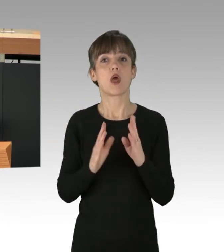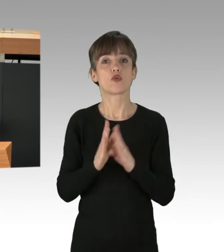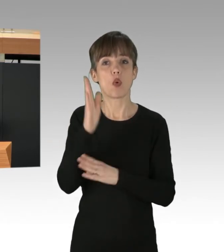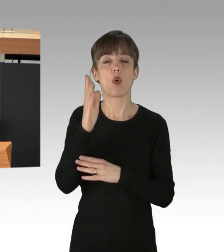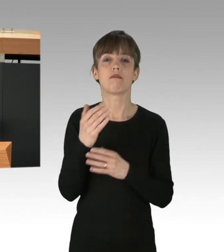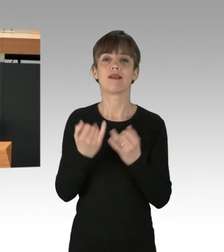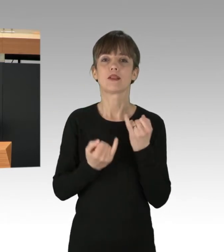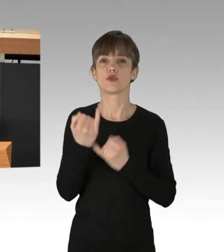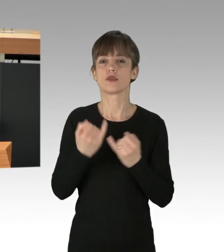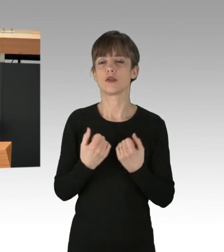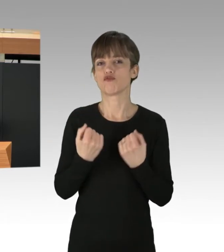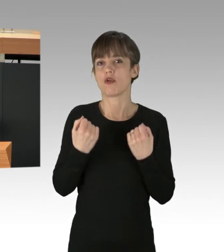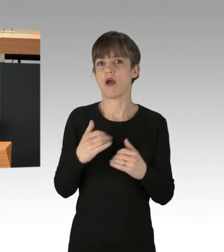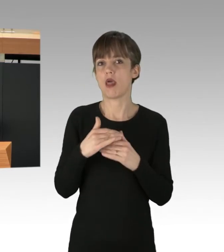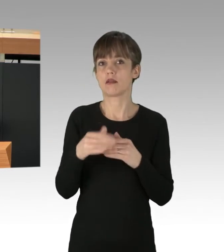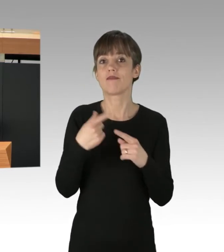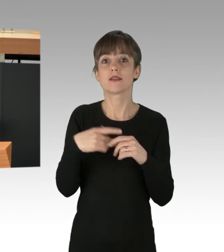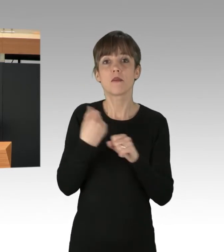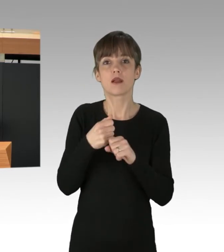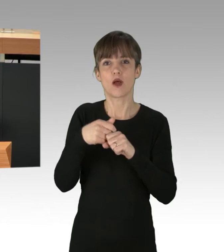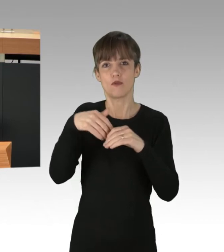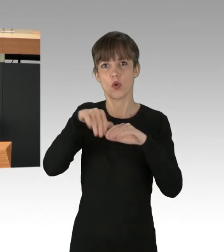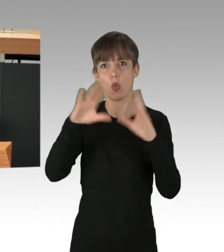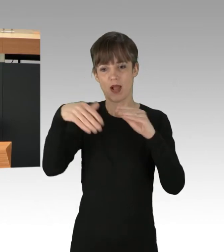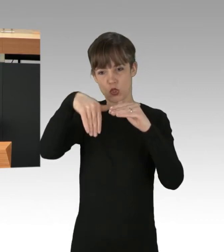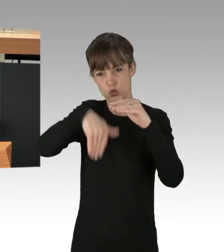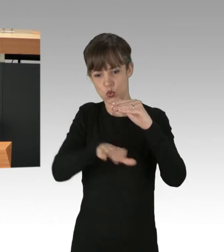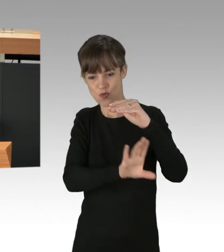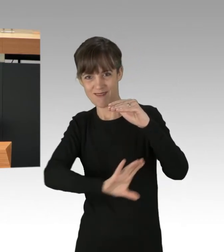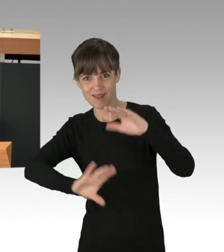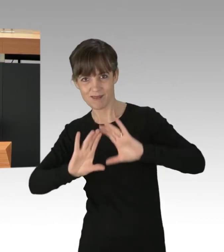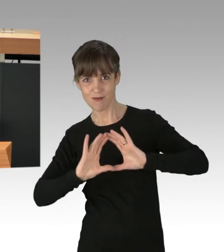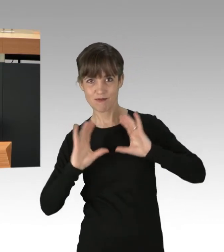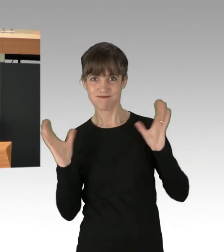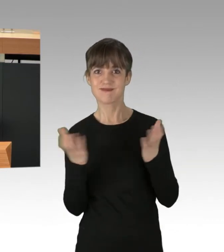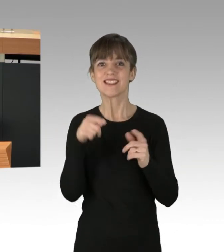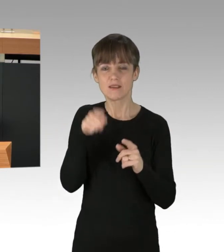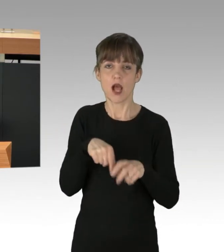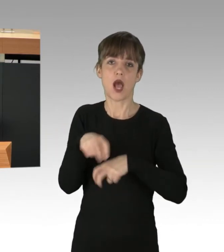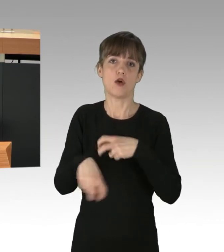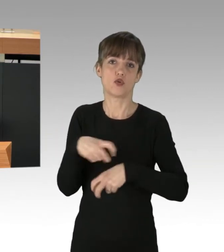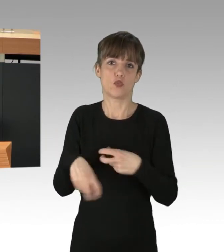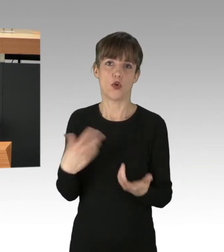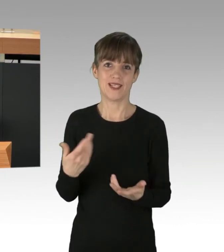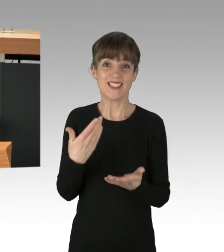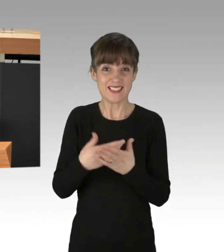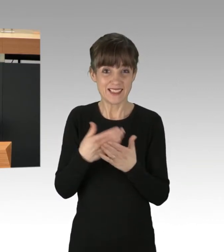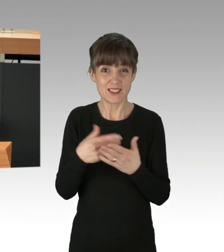und beuten den globalen Süden aus. Das sind die wahren Kriminellen, die eine Welt in Chaos in Kauf nehmen,